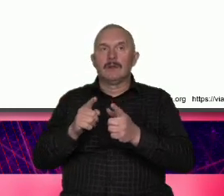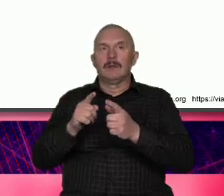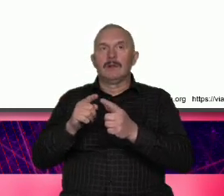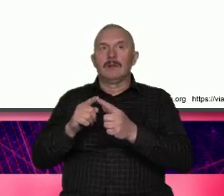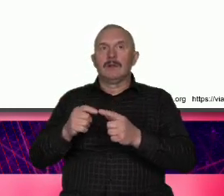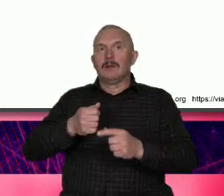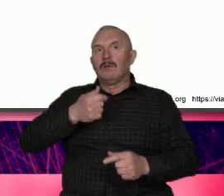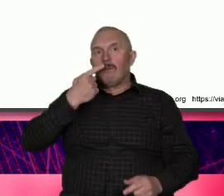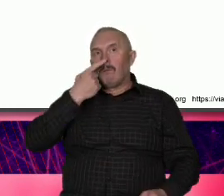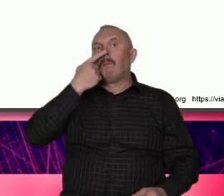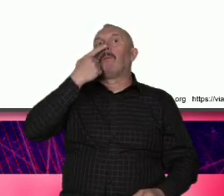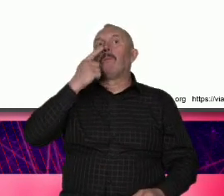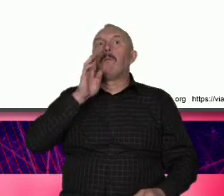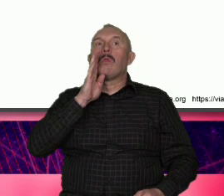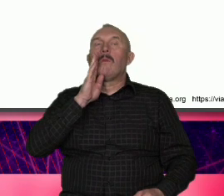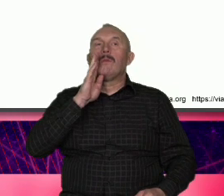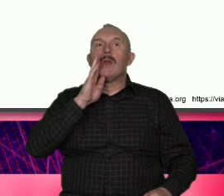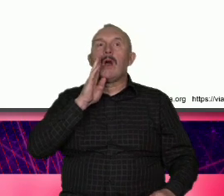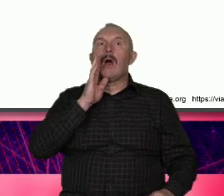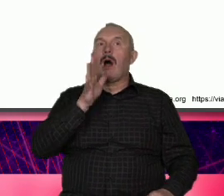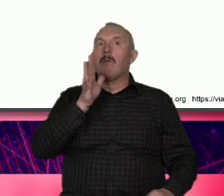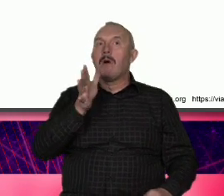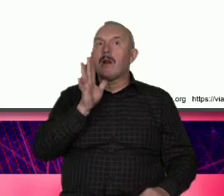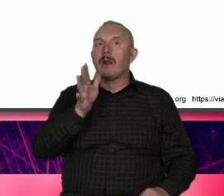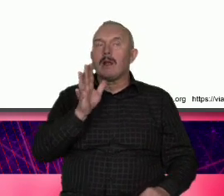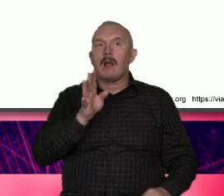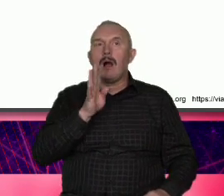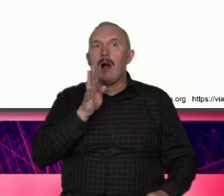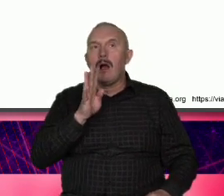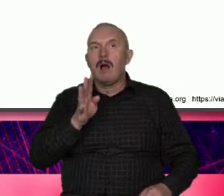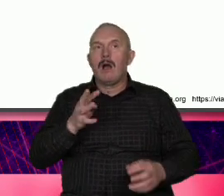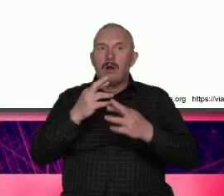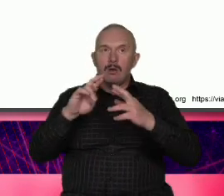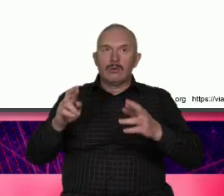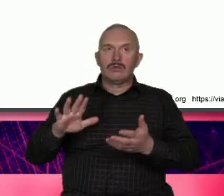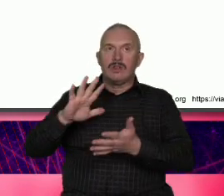wszystkie czasami doprowadzone do absurdów różne cechy stawianie na na